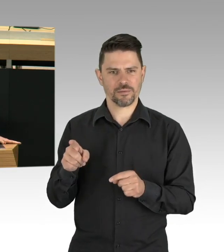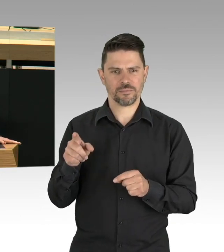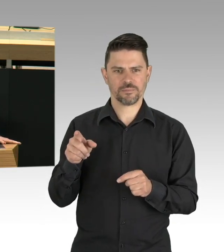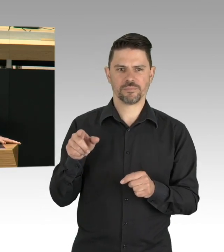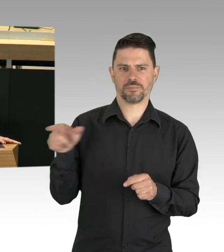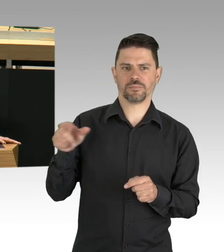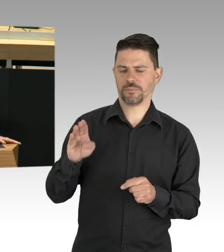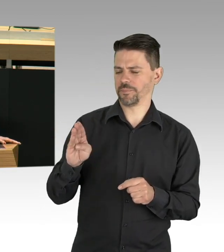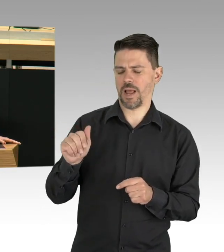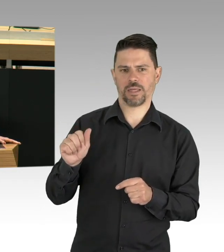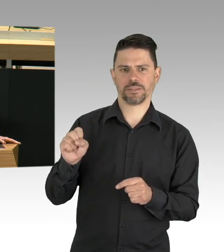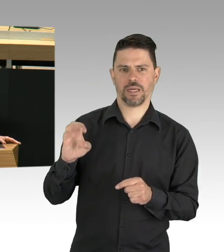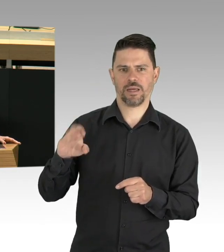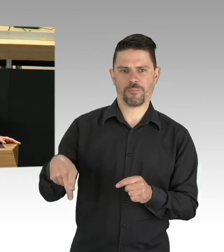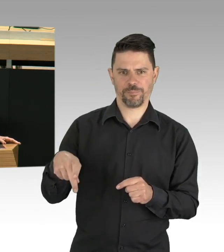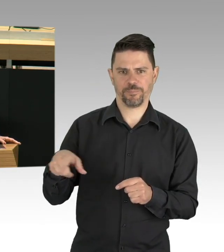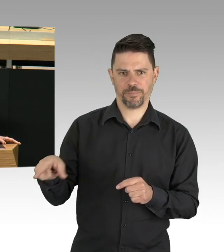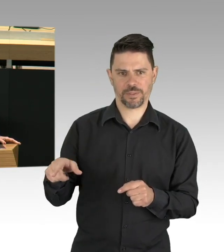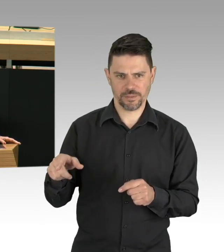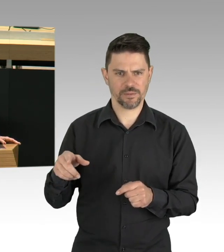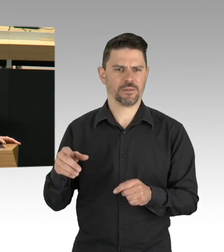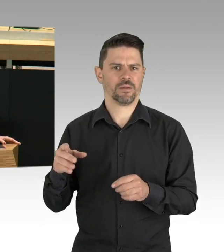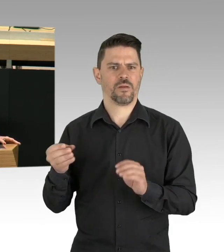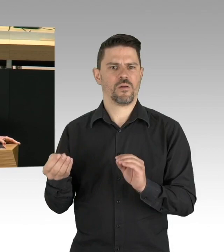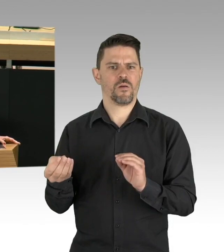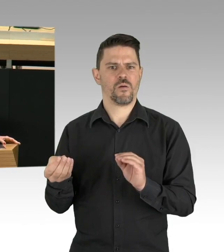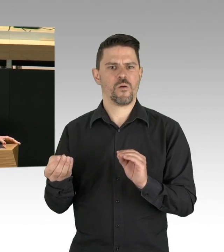Rotes Kreuz, Krankenversorger, regionale Hilfswerke und so weiter.